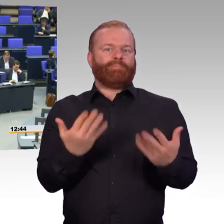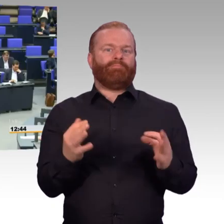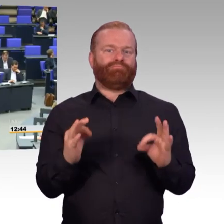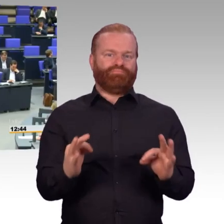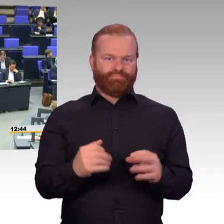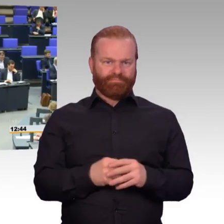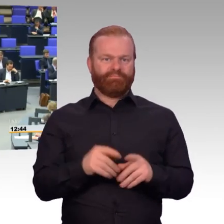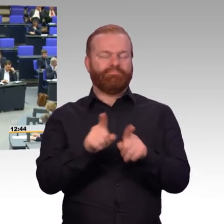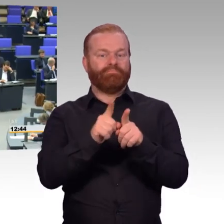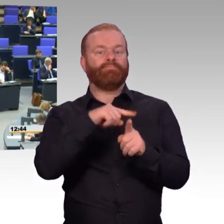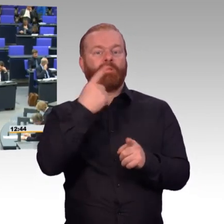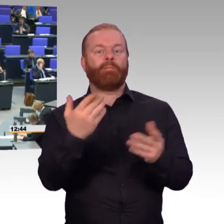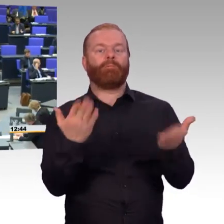Doktor Reinhard Brandl.